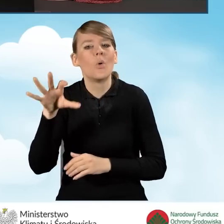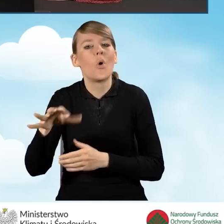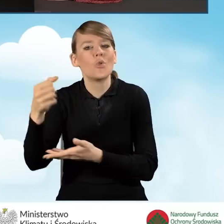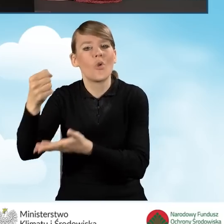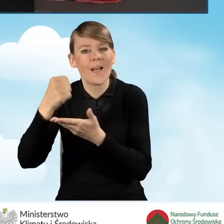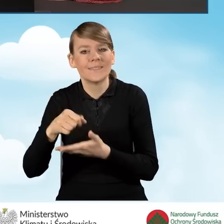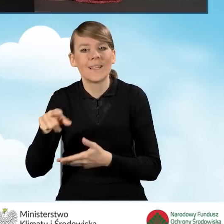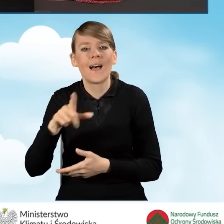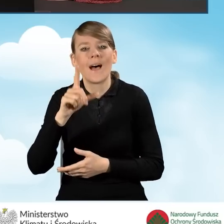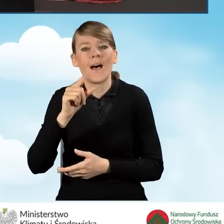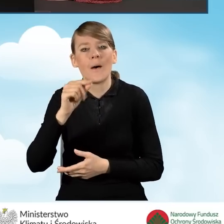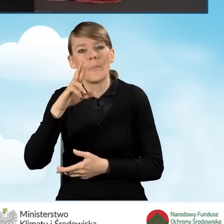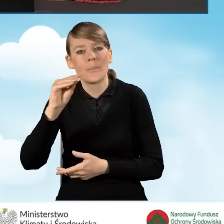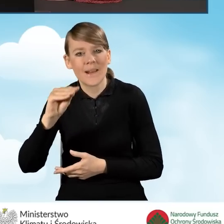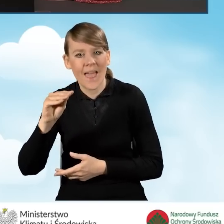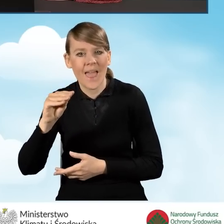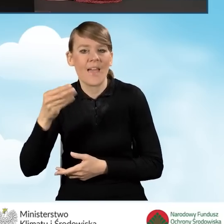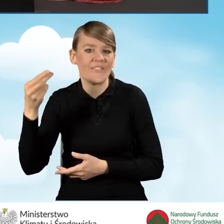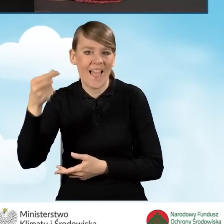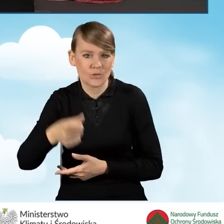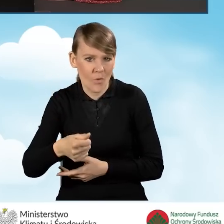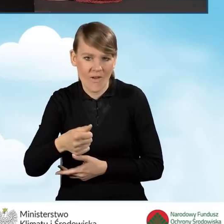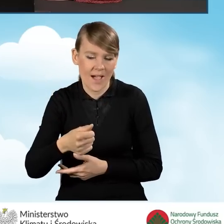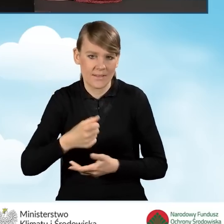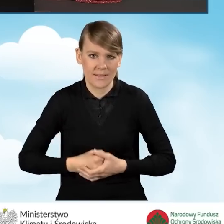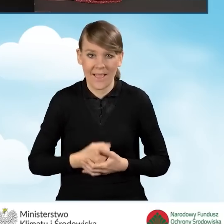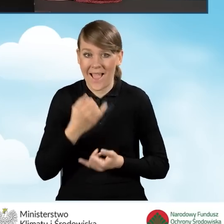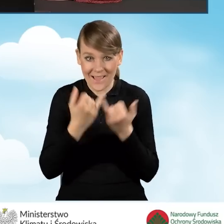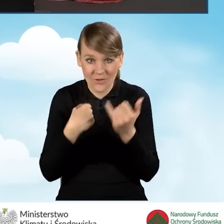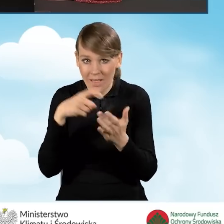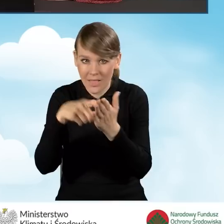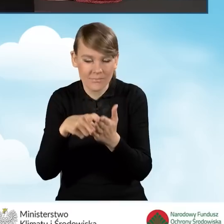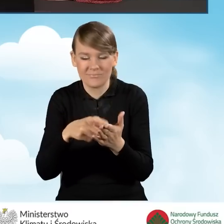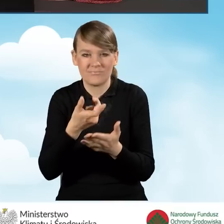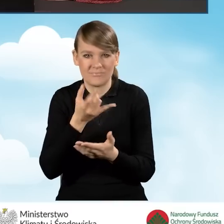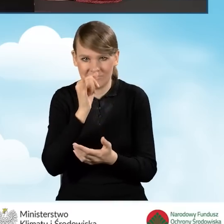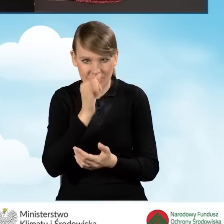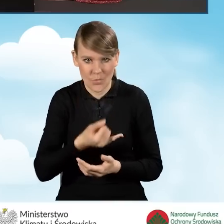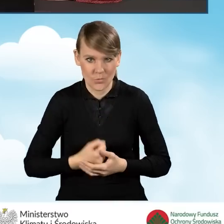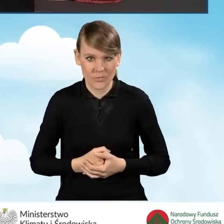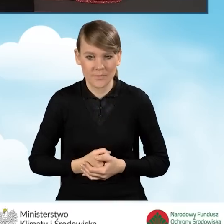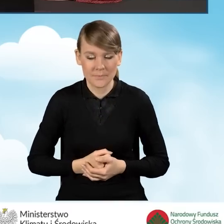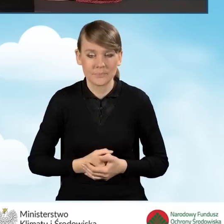nawet jeżeli ją zaznaczymy, to wniosek nie pozwoli nam przejść dalej. Następne pola.